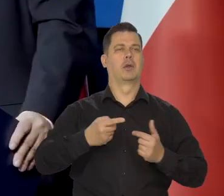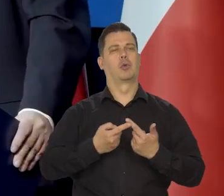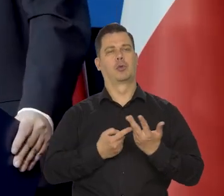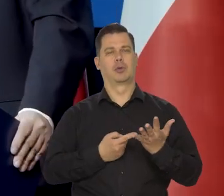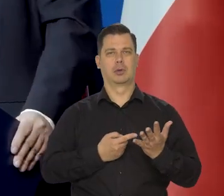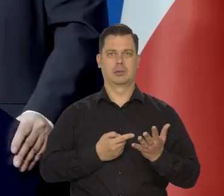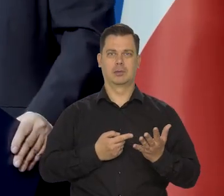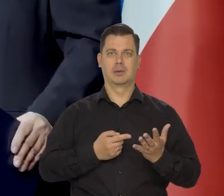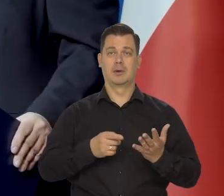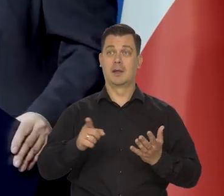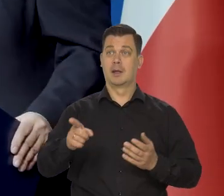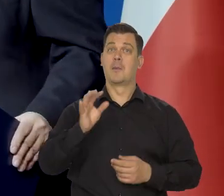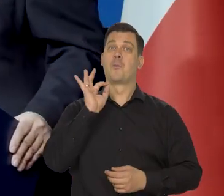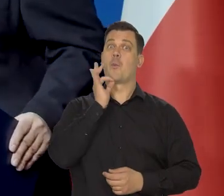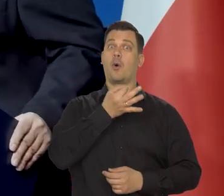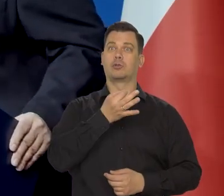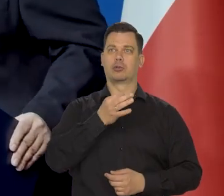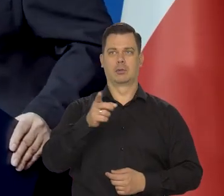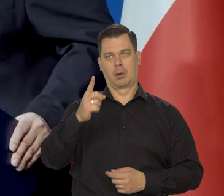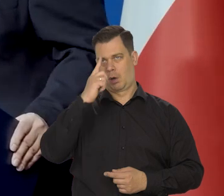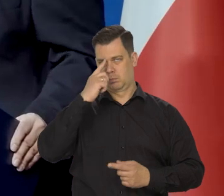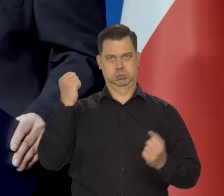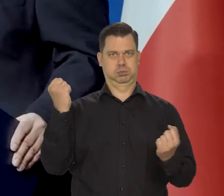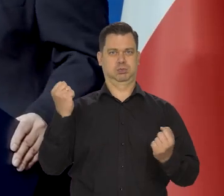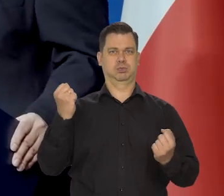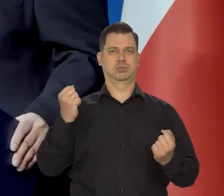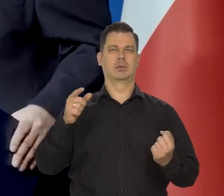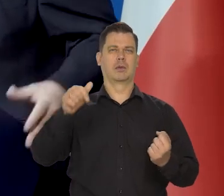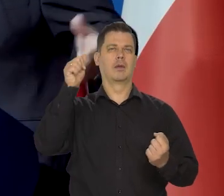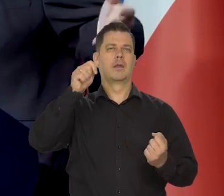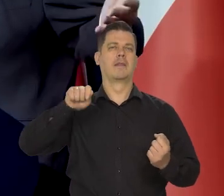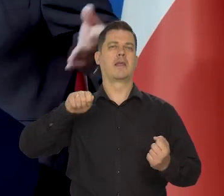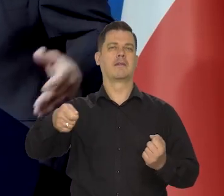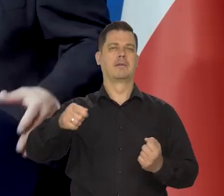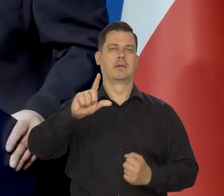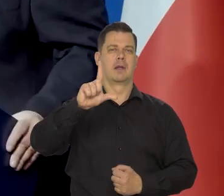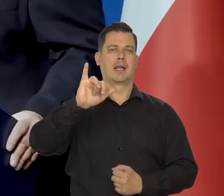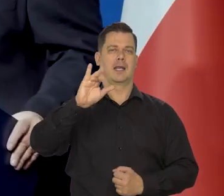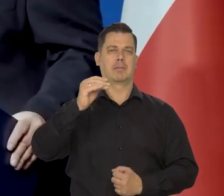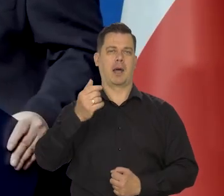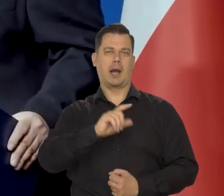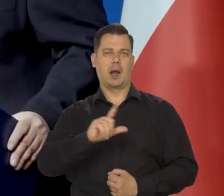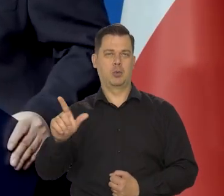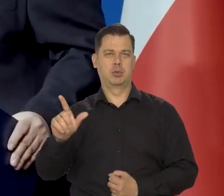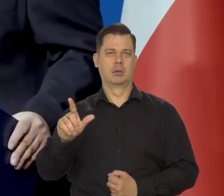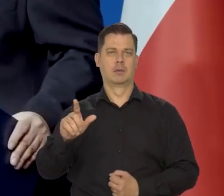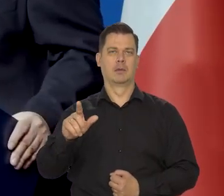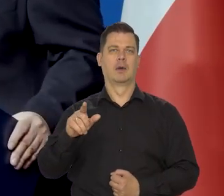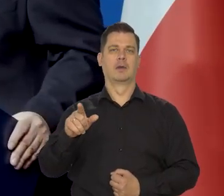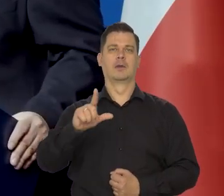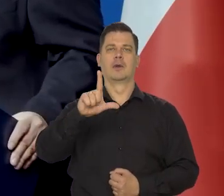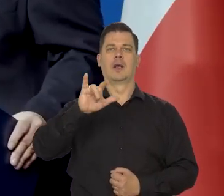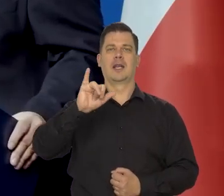Jacyś młodzi radykałowie, który się nazywają liberałami czy Libertarianami,